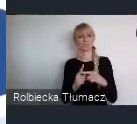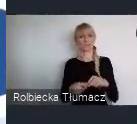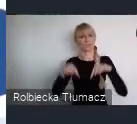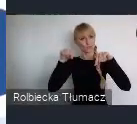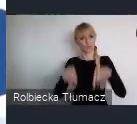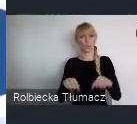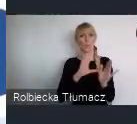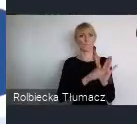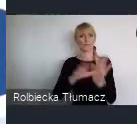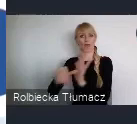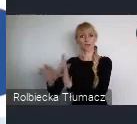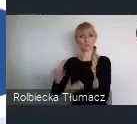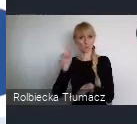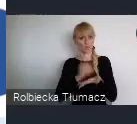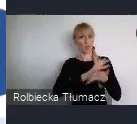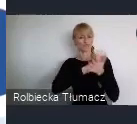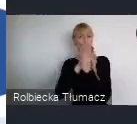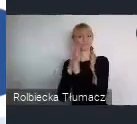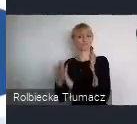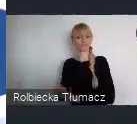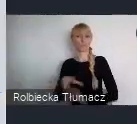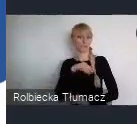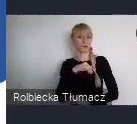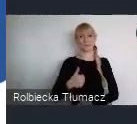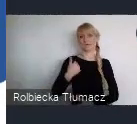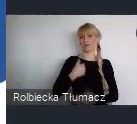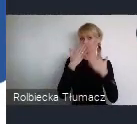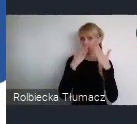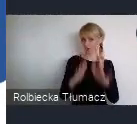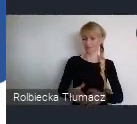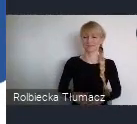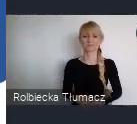wprowadzacie w swoich miastach.